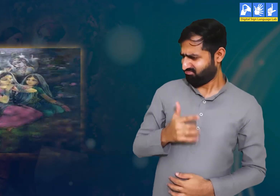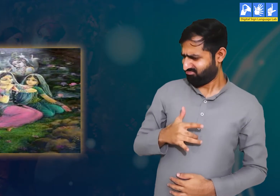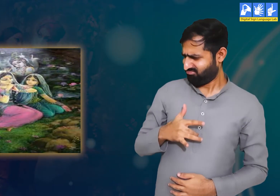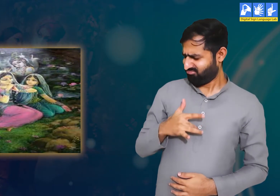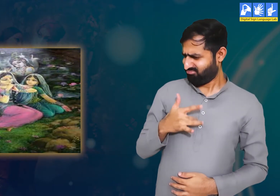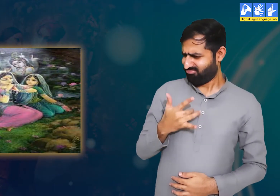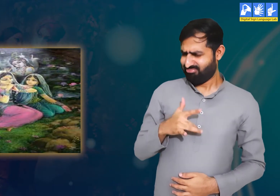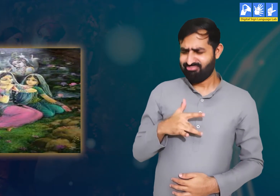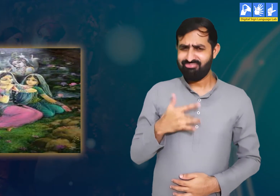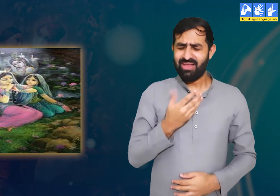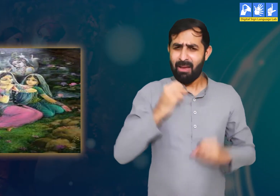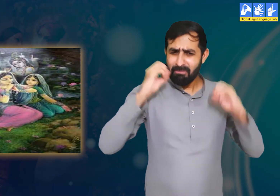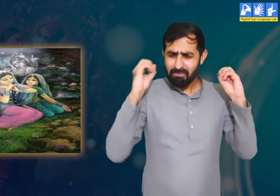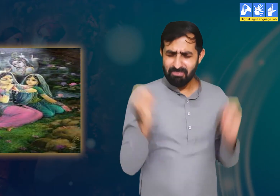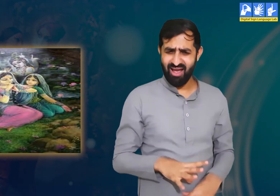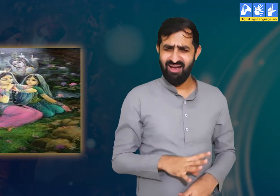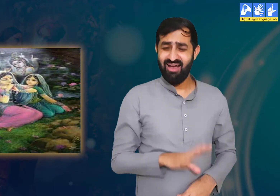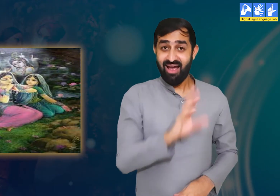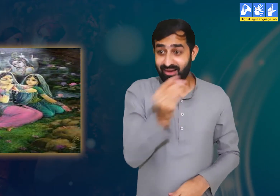यह सुनकर उन्हें बहुत ही बुरा महसूस हो रहा हैं।